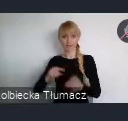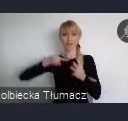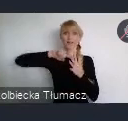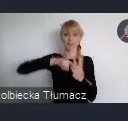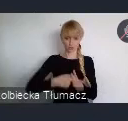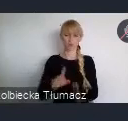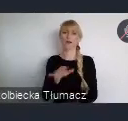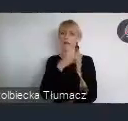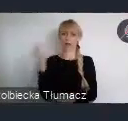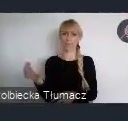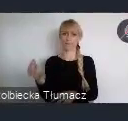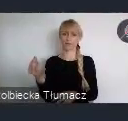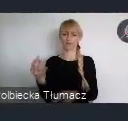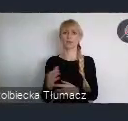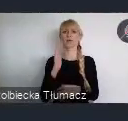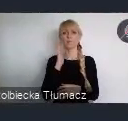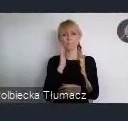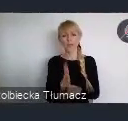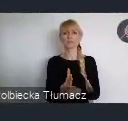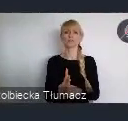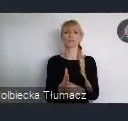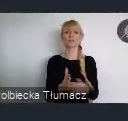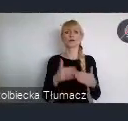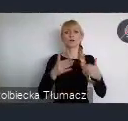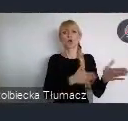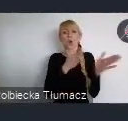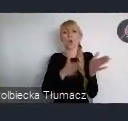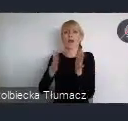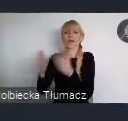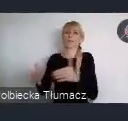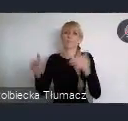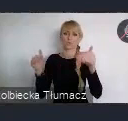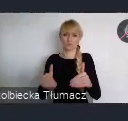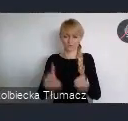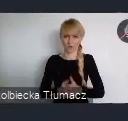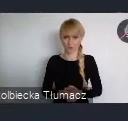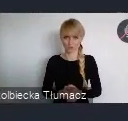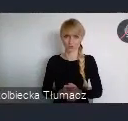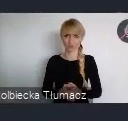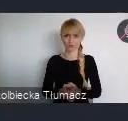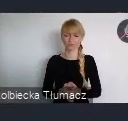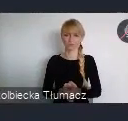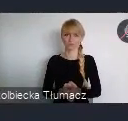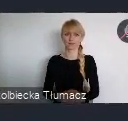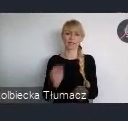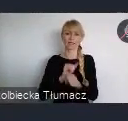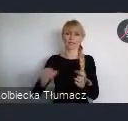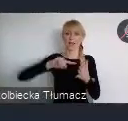Otwiera to przed Państwem szereg kolejnych możliwości. W jednym systemie odbywa się zarówno rejestracja indywidualna